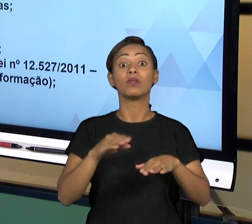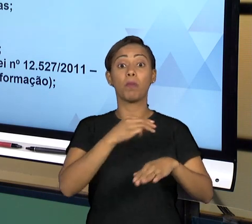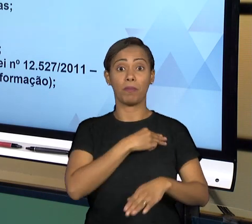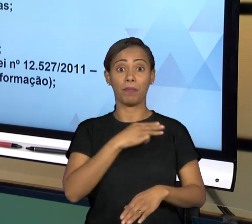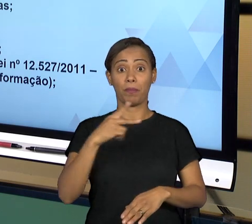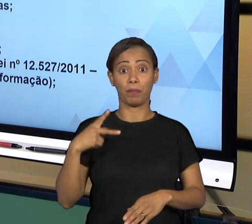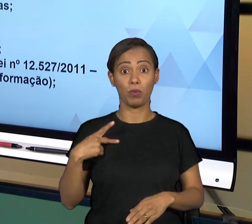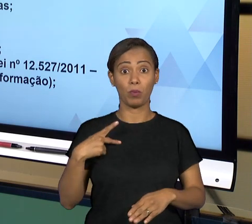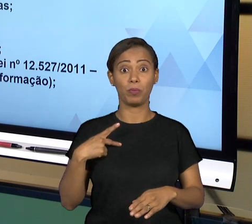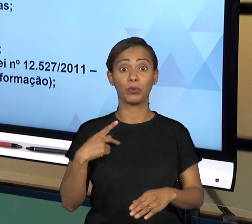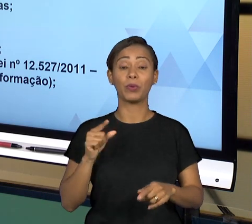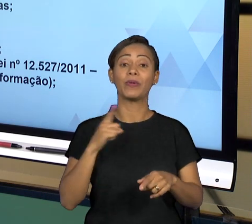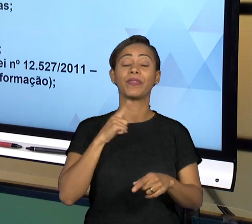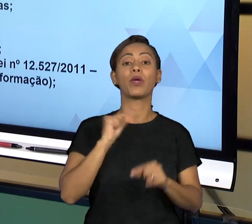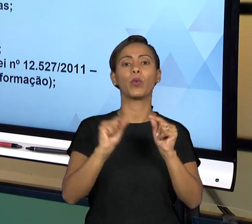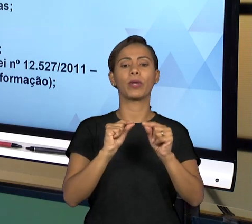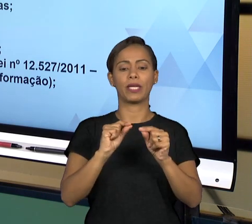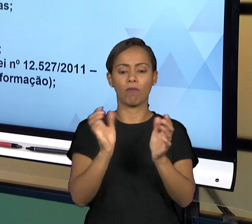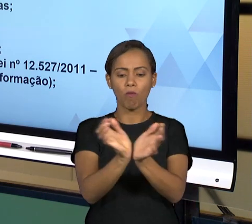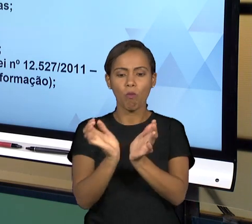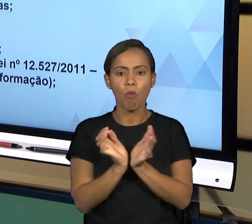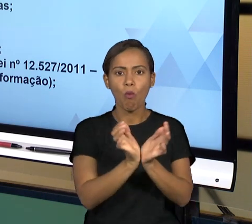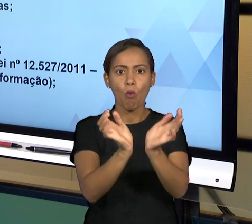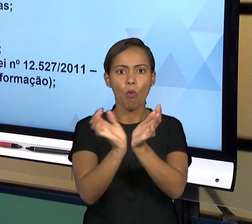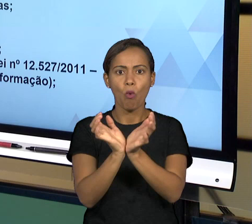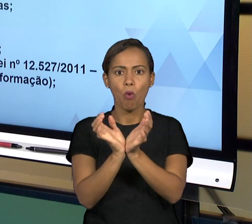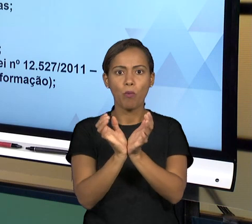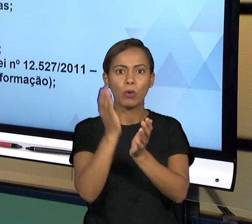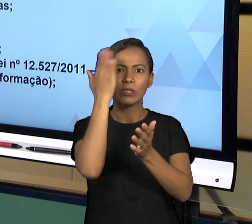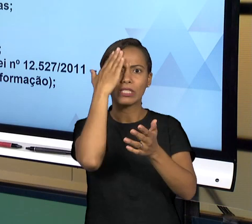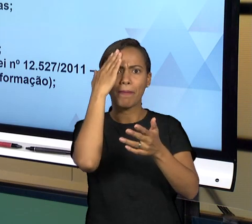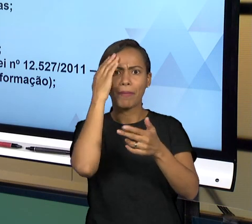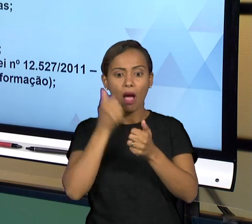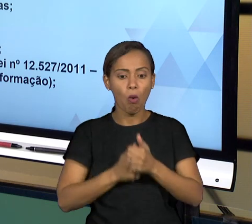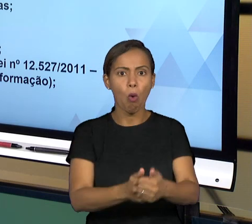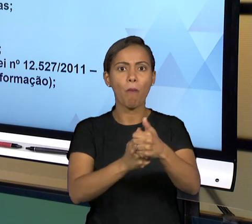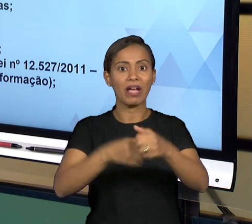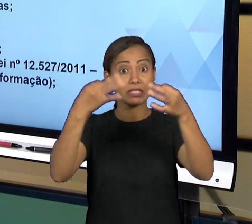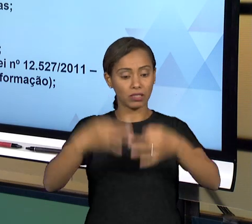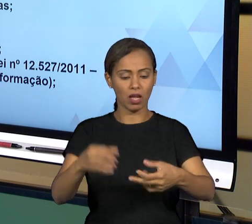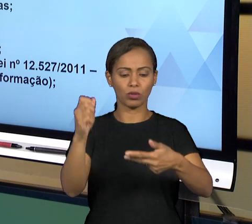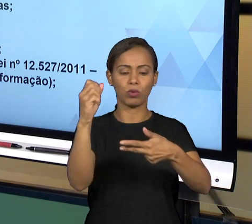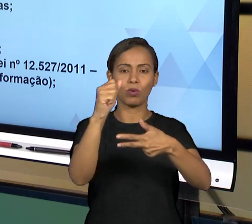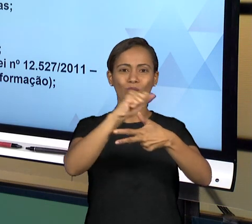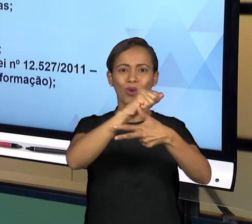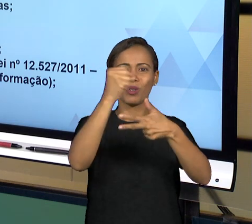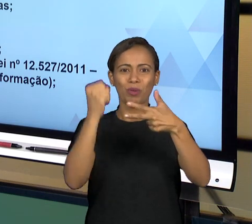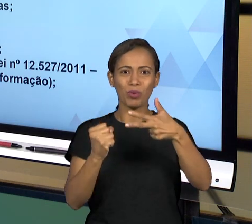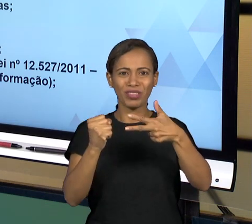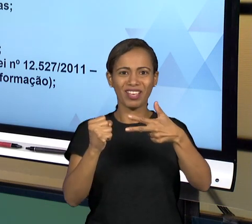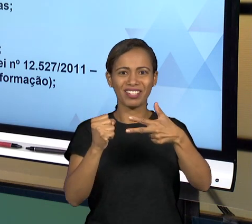VERIFICAÇÃO E PROMOVENDO AS INVESTIGAÇÕES QUE SÃO NECESSÁRIAS PARA GARANTIR O CUMPRIMENTO DA